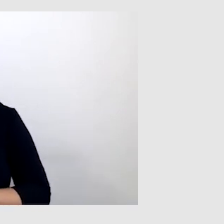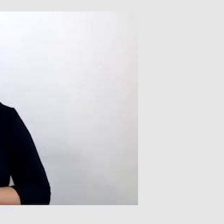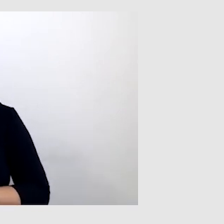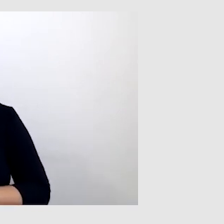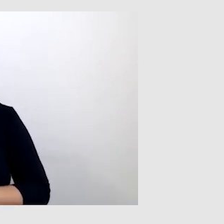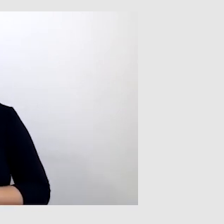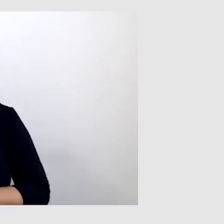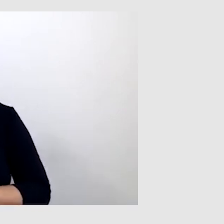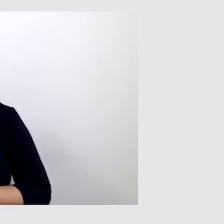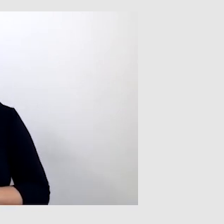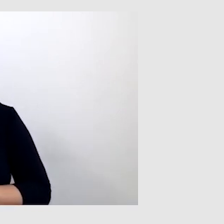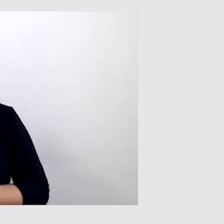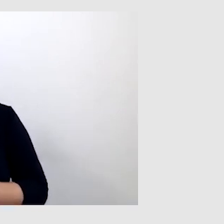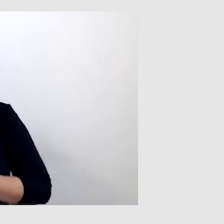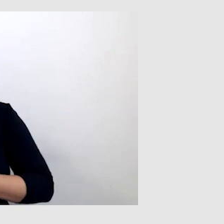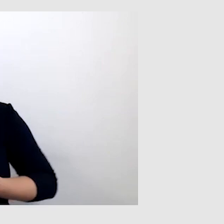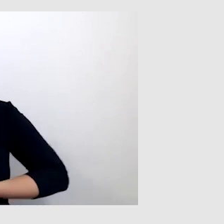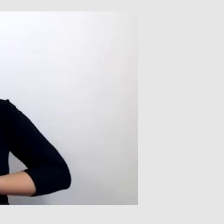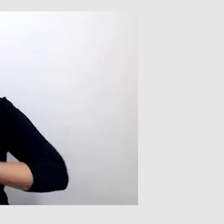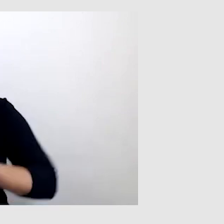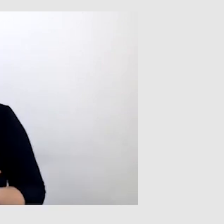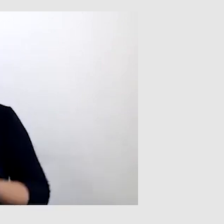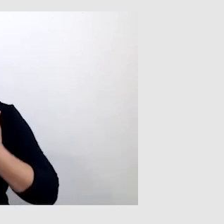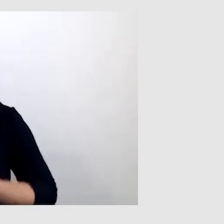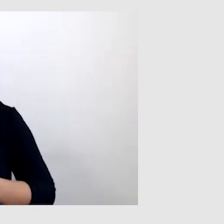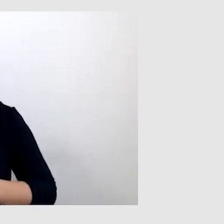i można wiele wyrazić w tym języku.